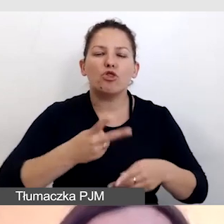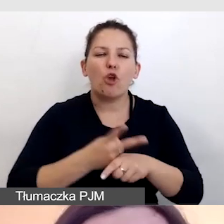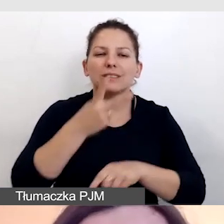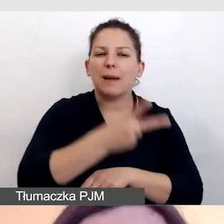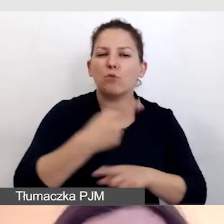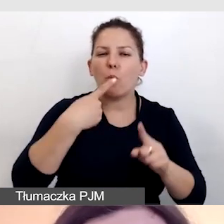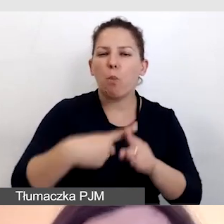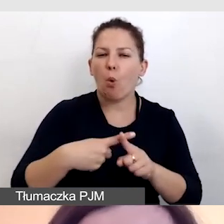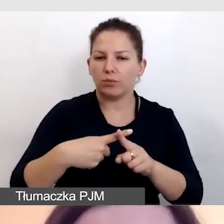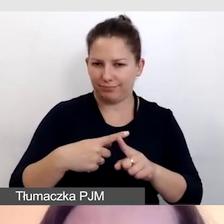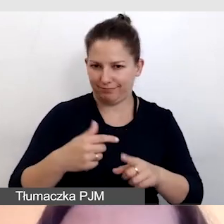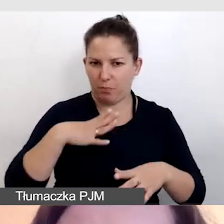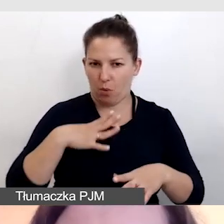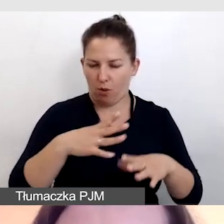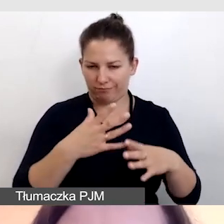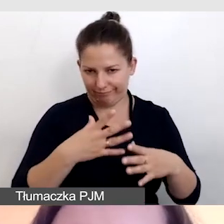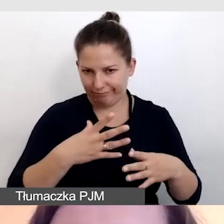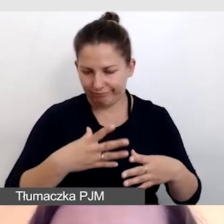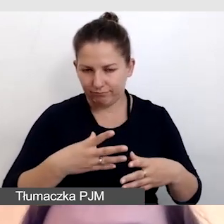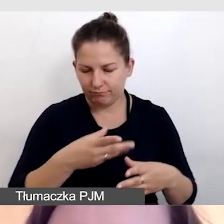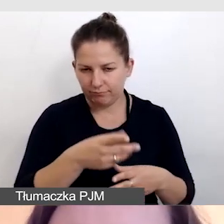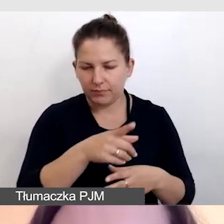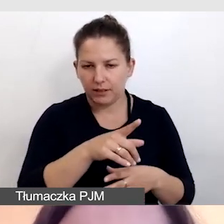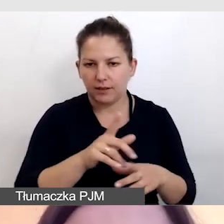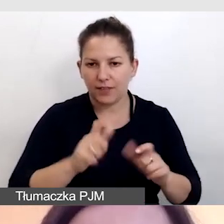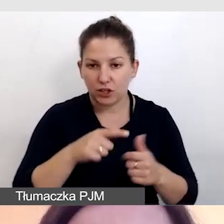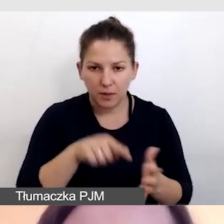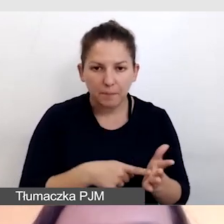Na tej konferencji mieliśmy wiele zespołów pracujących równolegle.